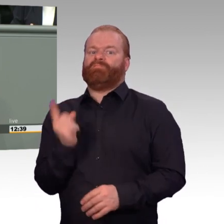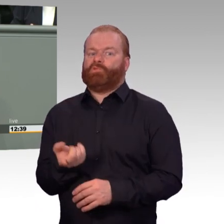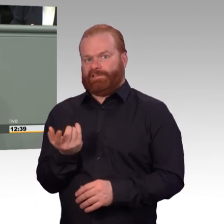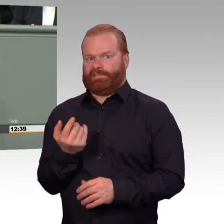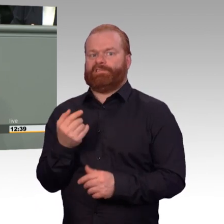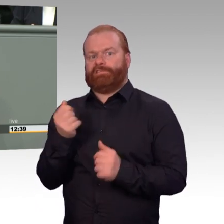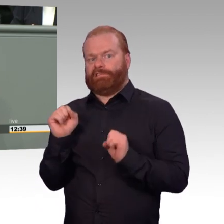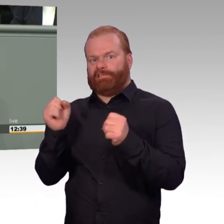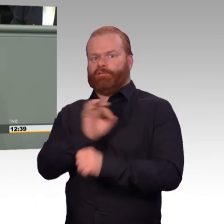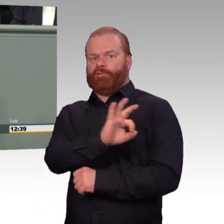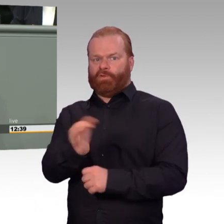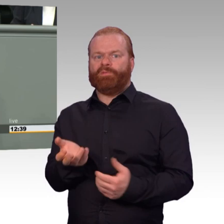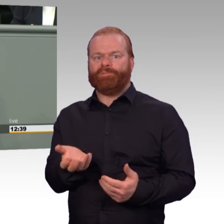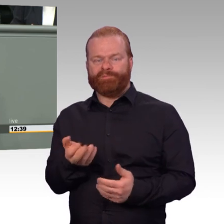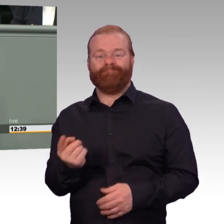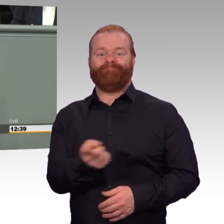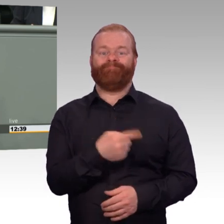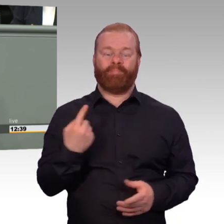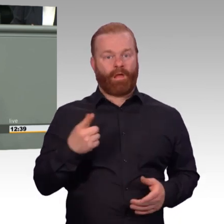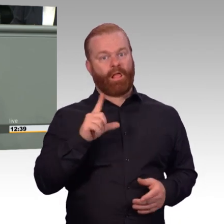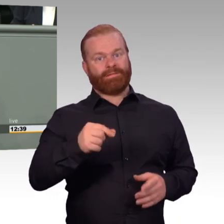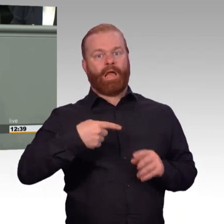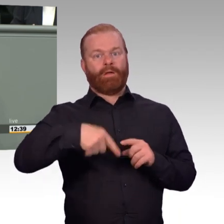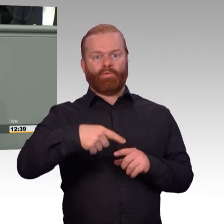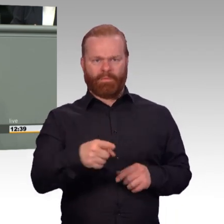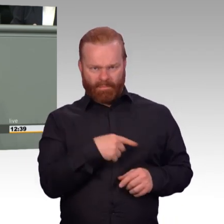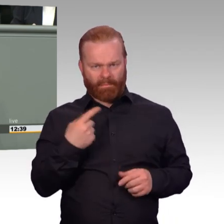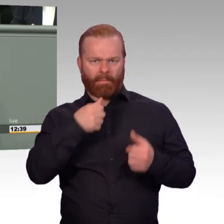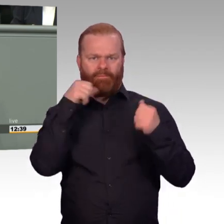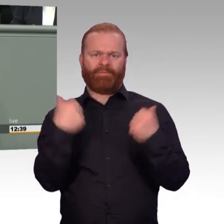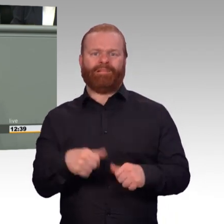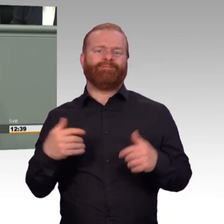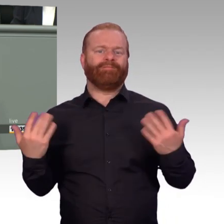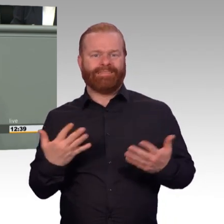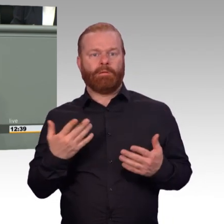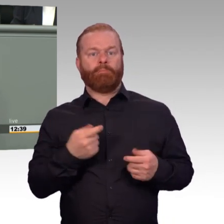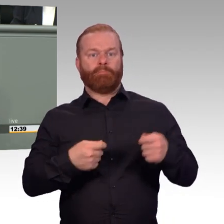muss dazu auch gehören, dass dieser Beruf soziale und finanzielle Sicherheit bietet.